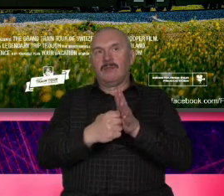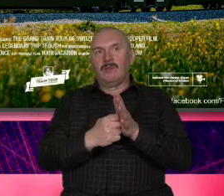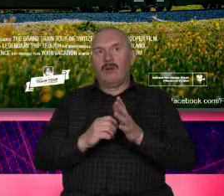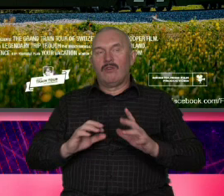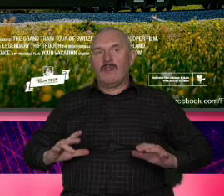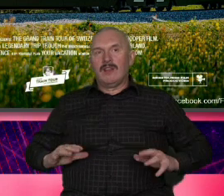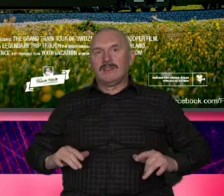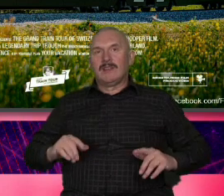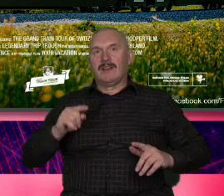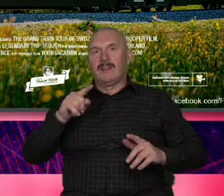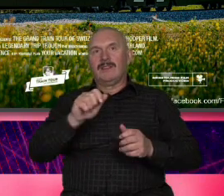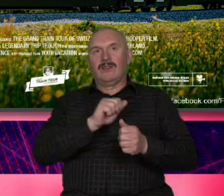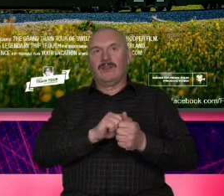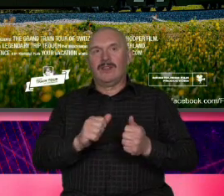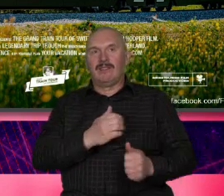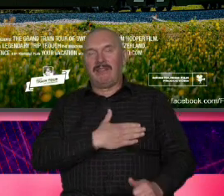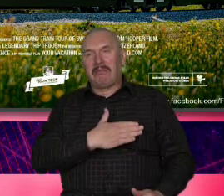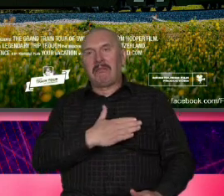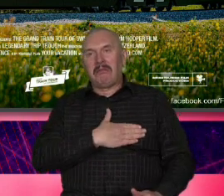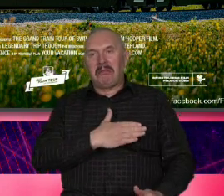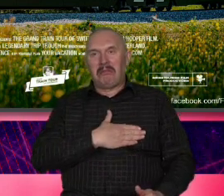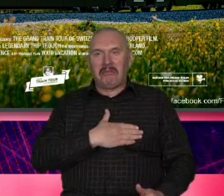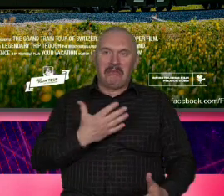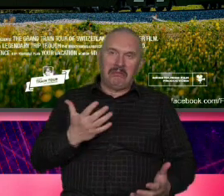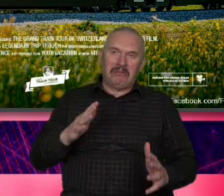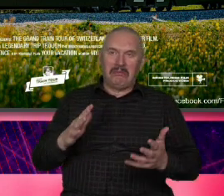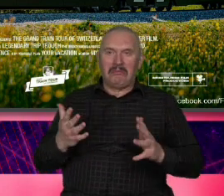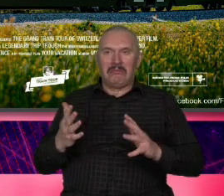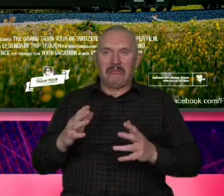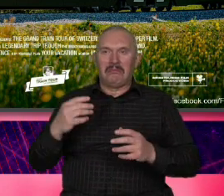sentymentalnych kiczowatych obrazków Zachodzącego Słońca Sorry tutaj nie ma